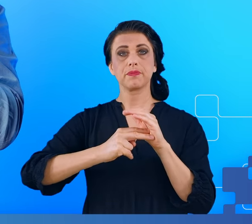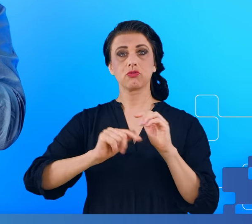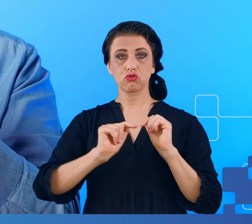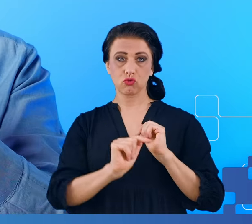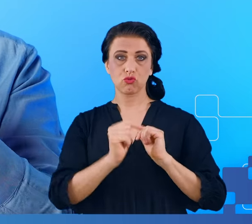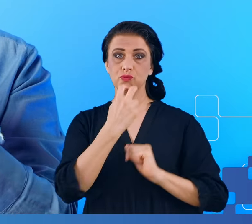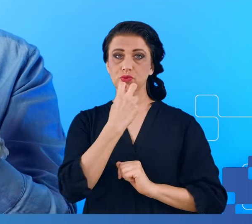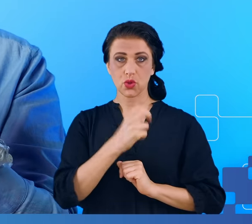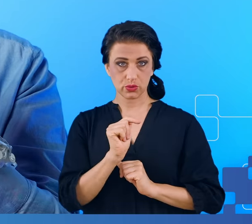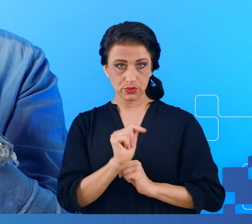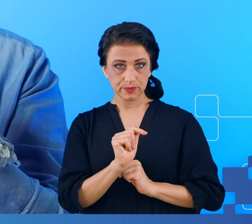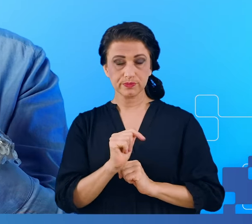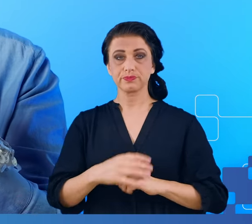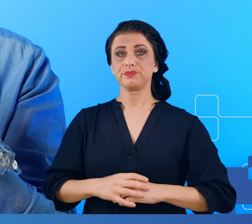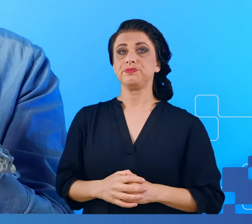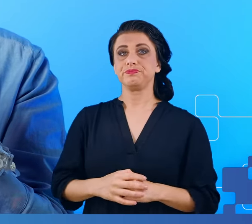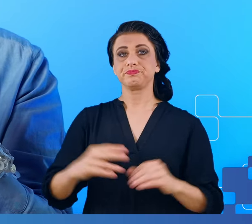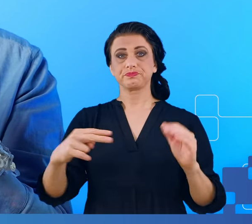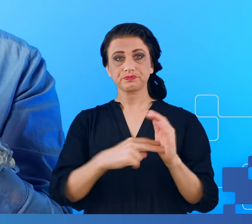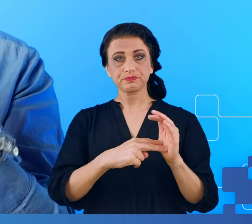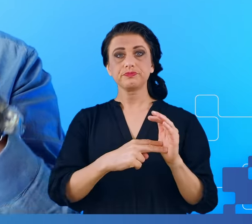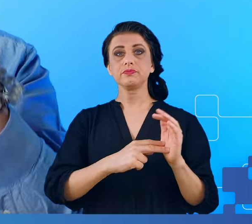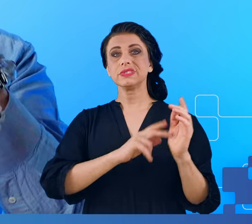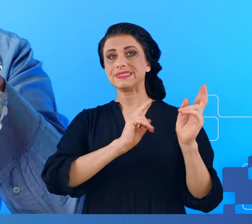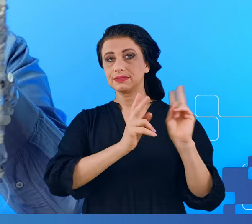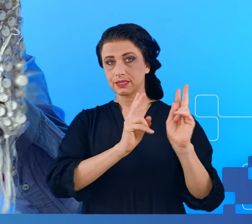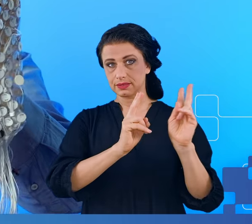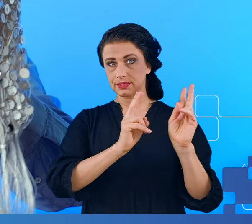Ten wzmacniacz wzmacnia sygnały rejestrowane przez każdą z tych